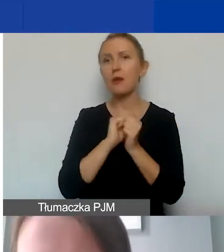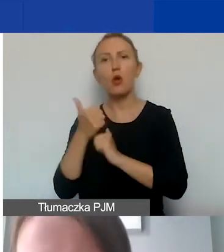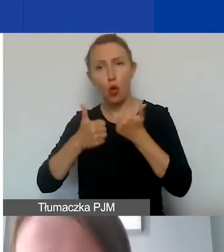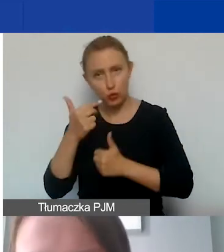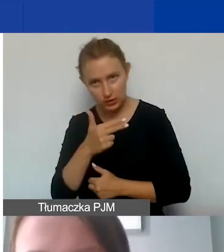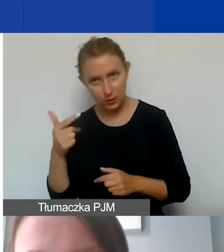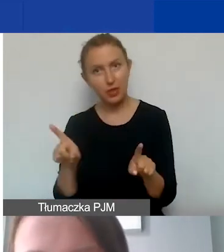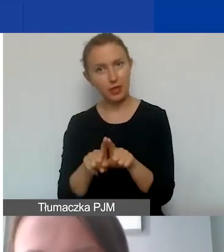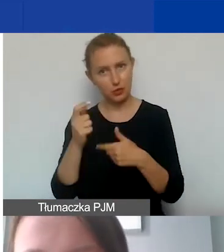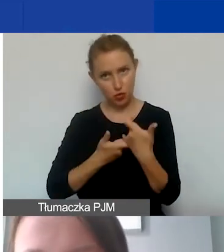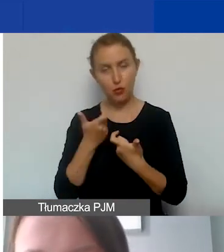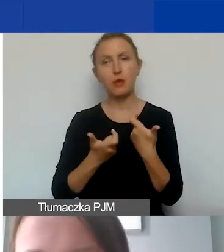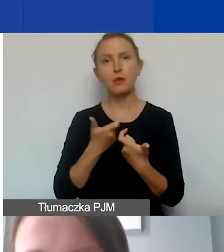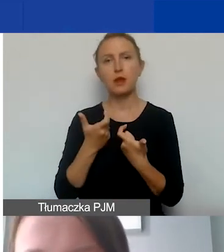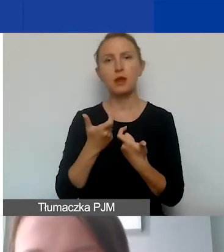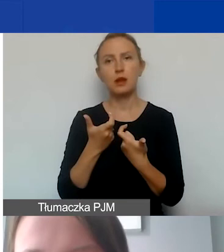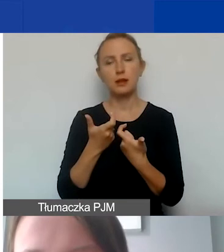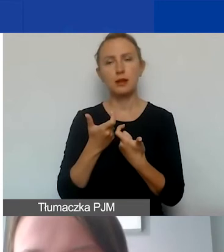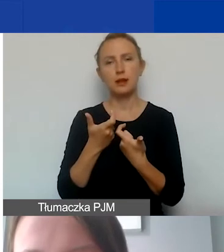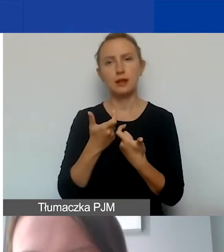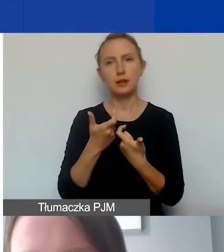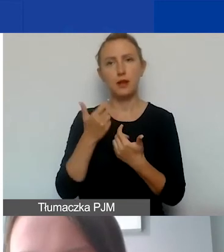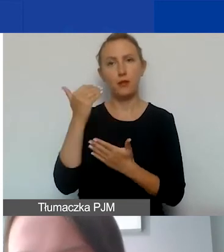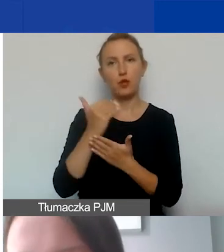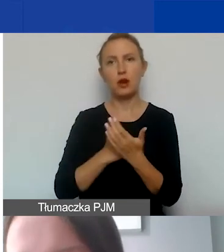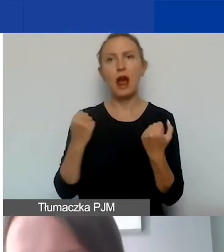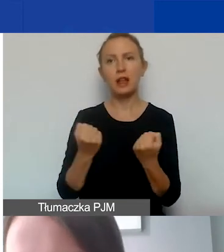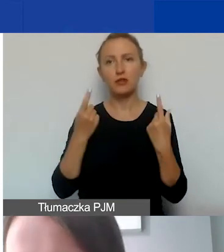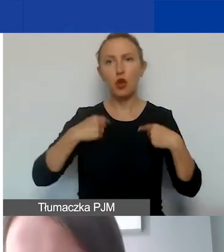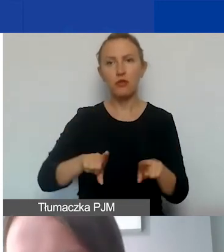które także prowadzimy w programie Aktywni Obywatele Fundusz Regionalny,